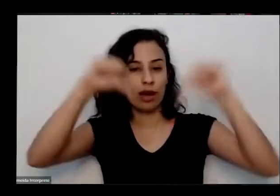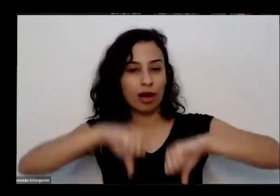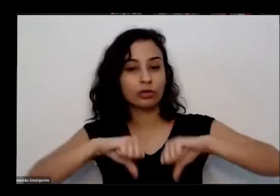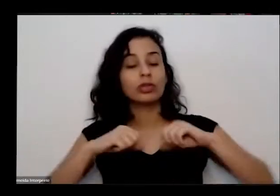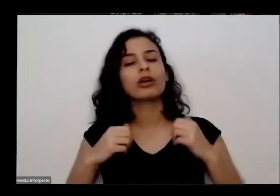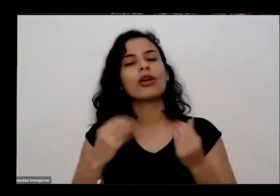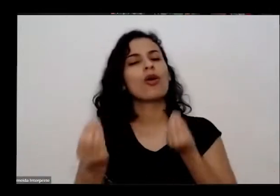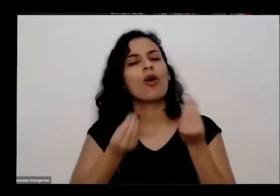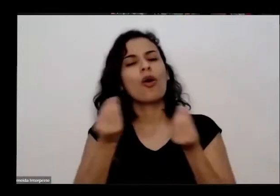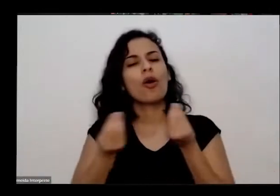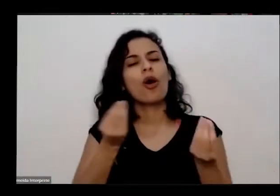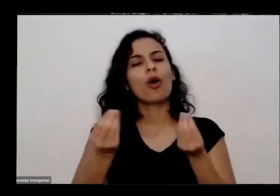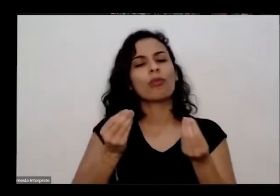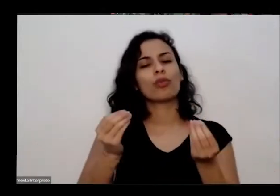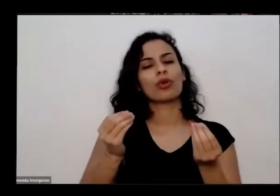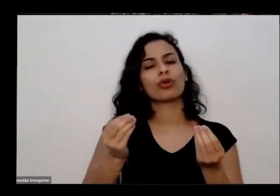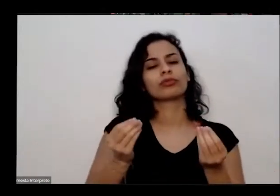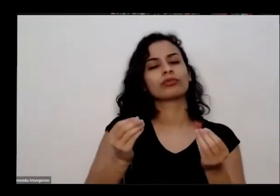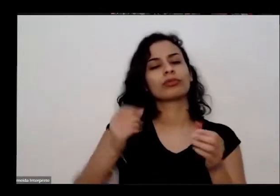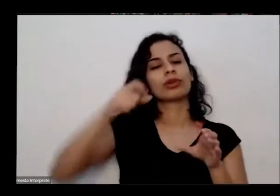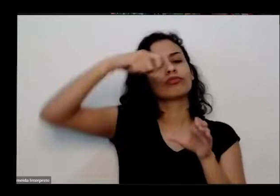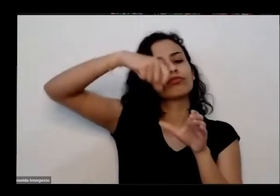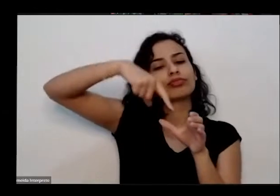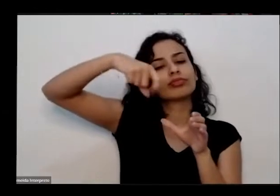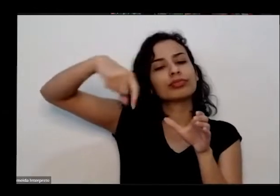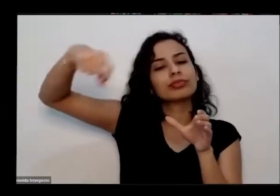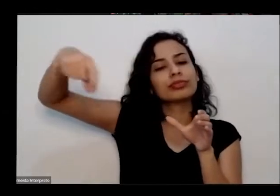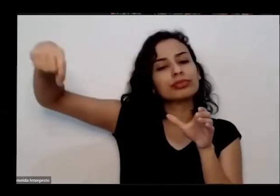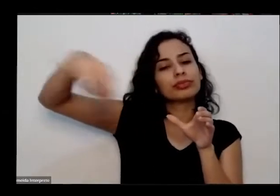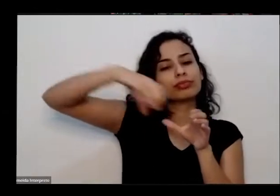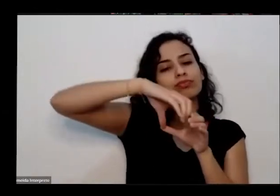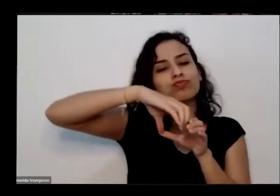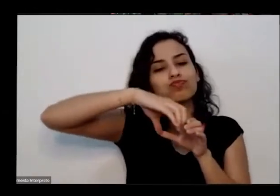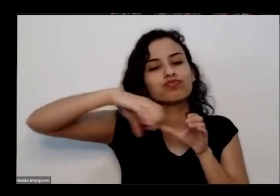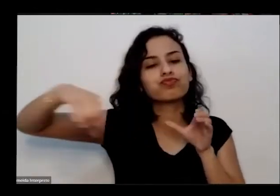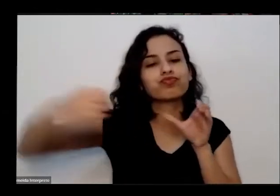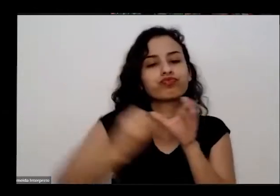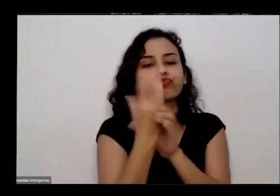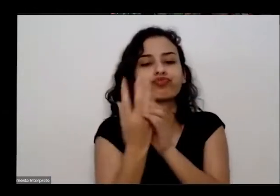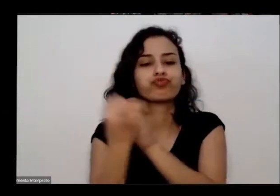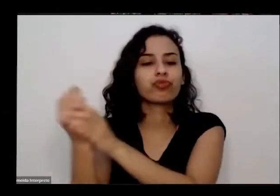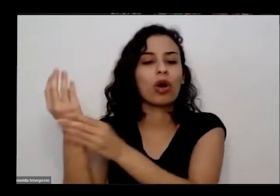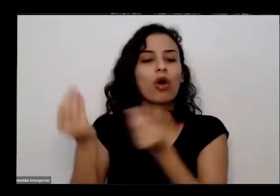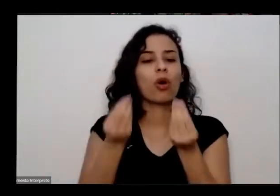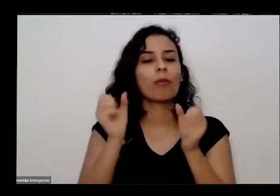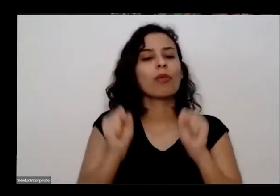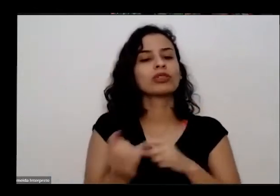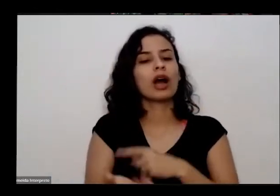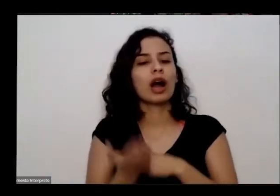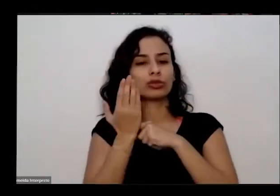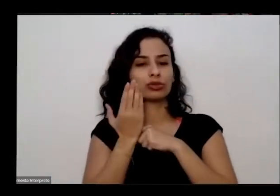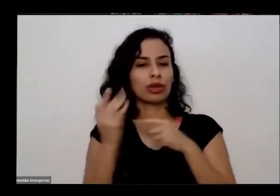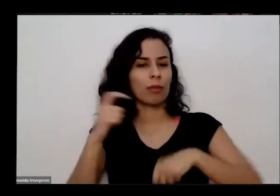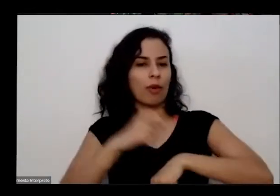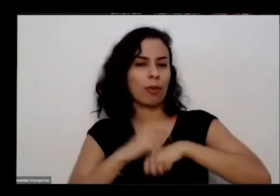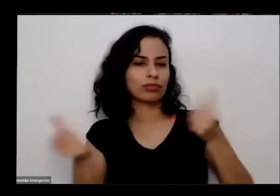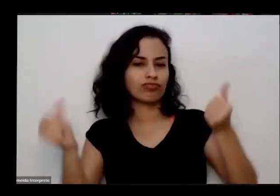aliada nesse nesses dias de recolhimento de crise Lembrando que alta também ela embeleza nossa casa